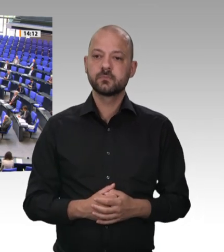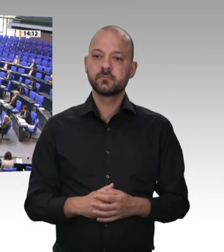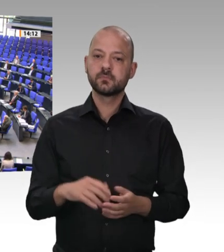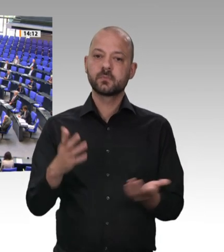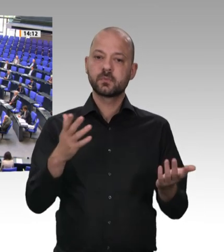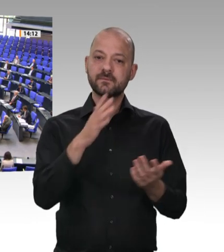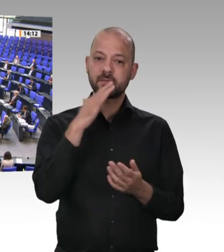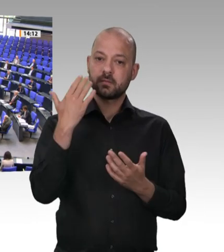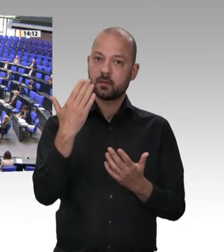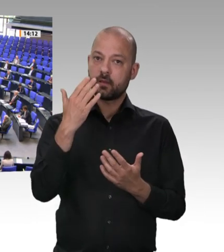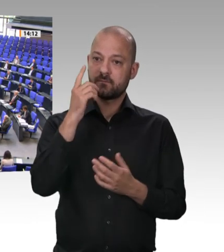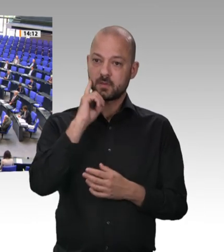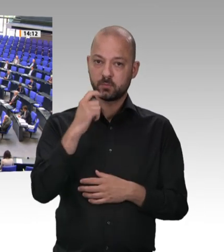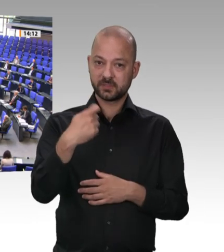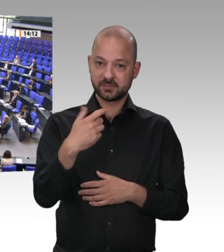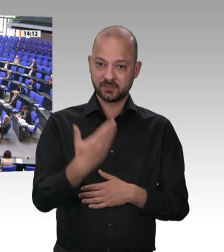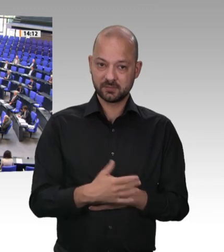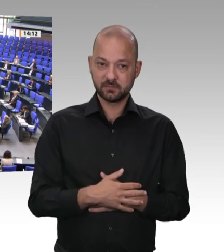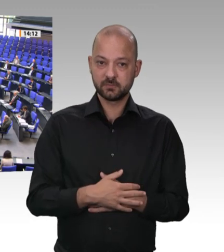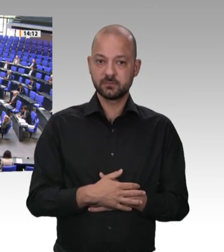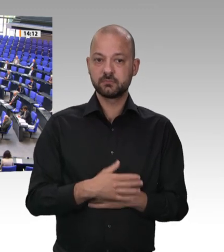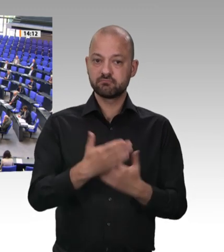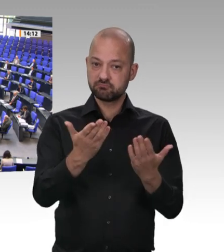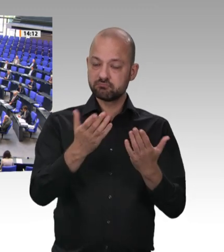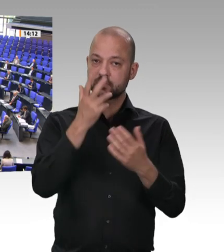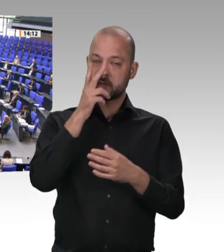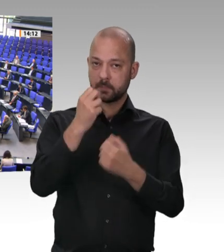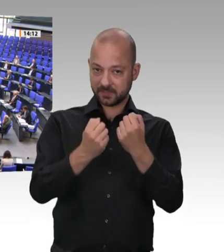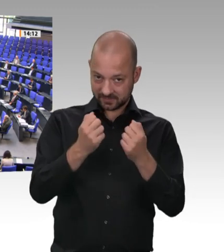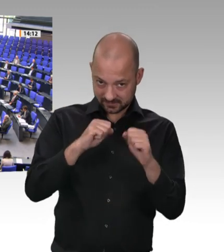in Rheda-Wiedenbrück in Nordrhein-Westfalen. Das Thema dort waren unter anderem die Werkverträge.